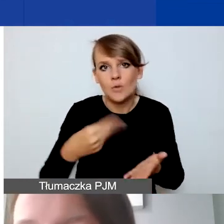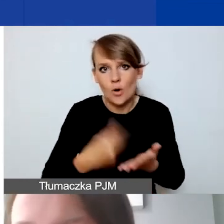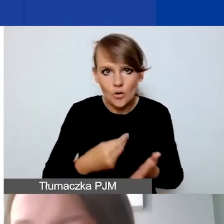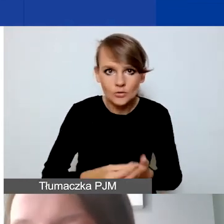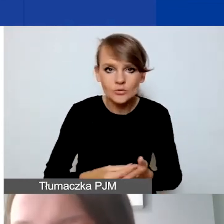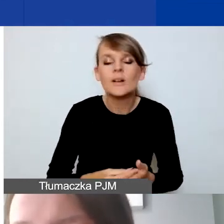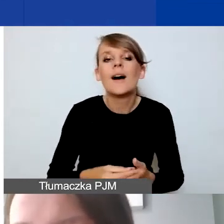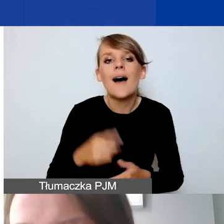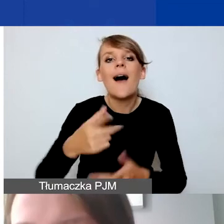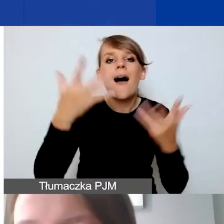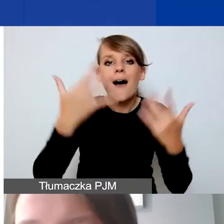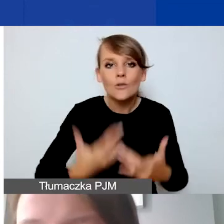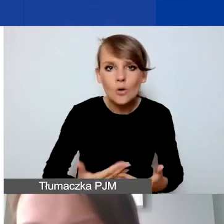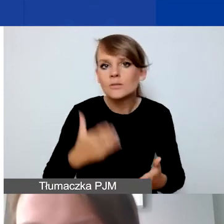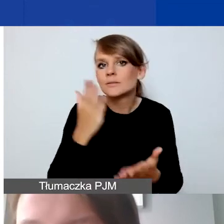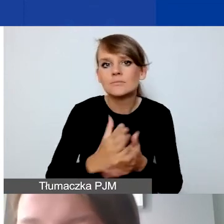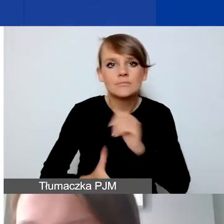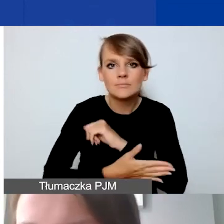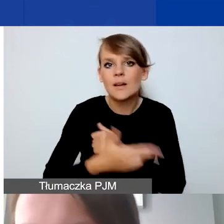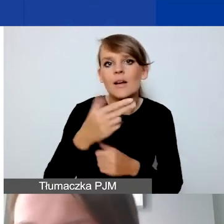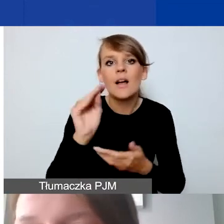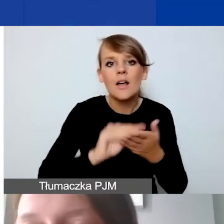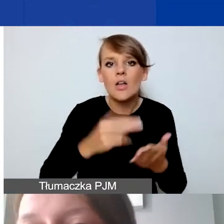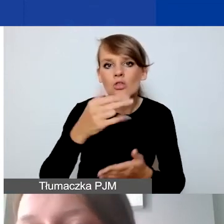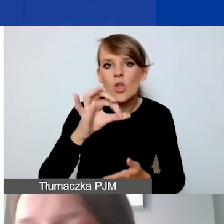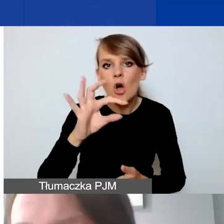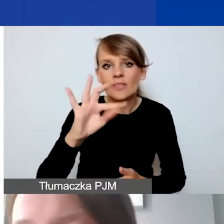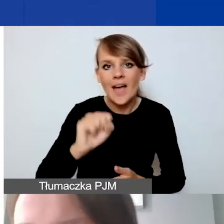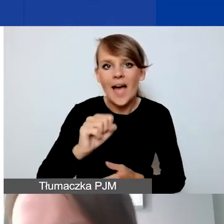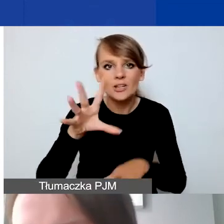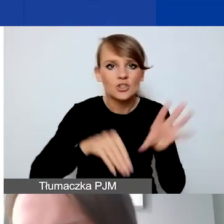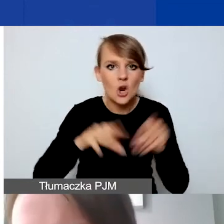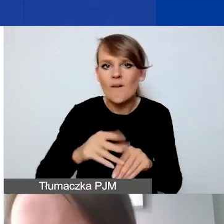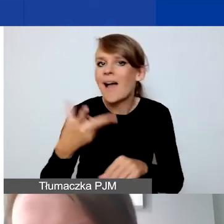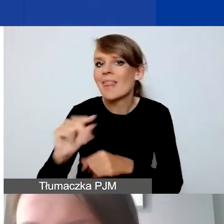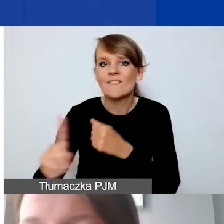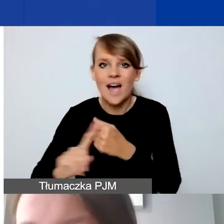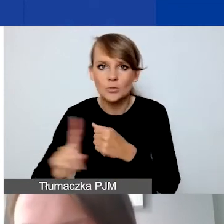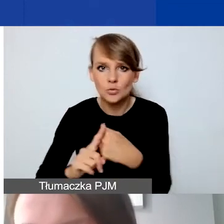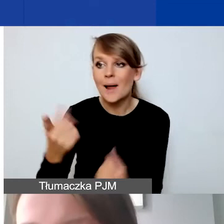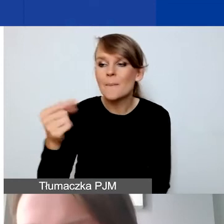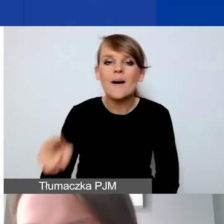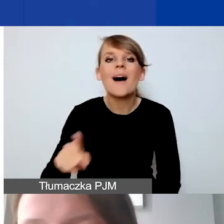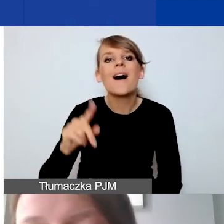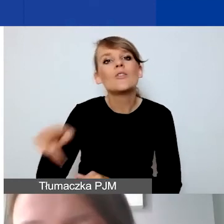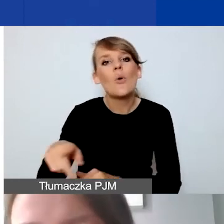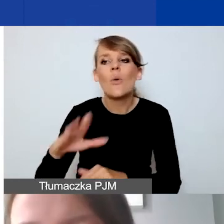rozliczamy się tylko na podstawie not księgowych, nie faktur. Partner to nie podwykonawca, to też podkreślamy.